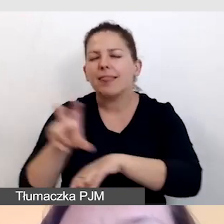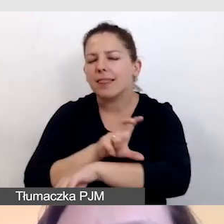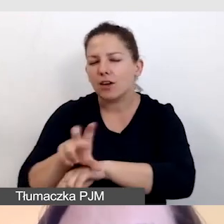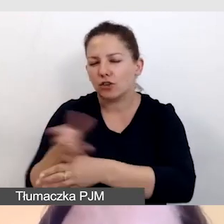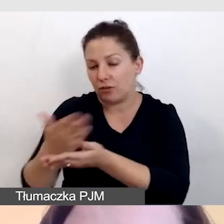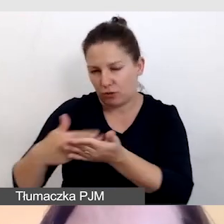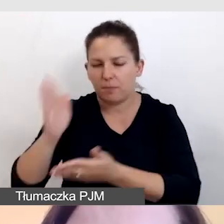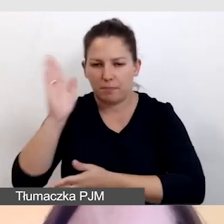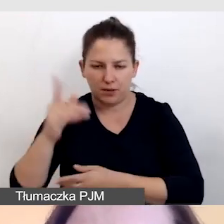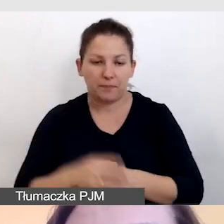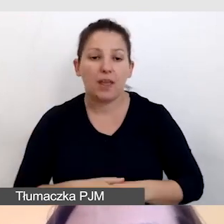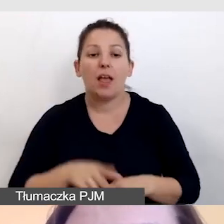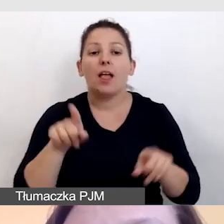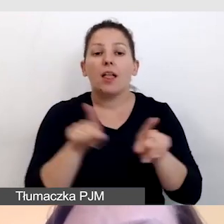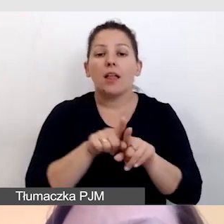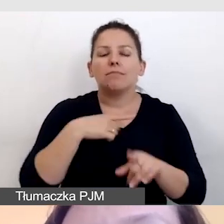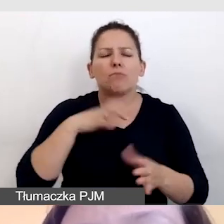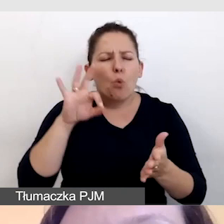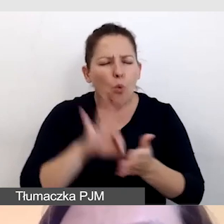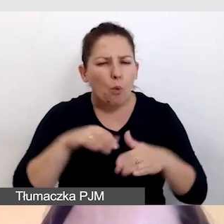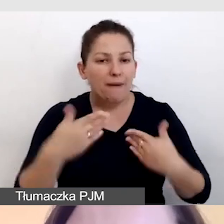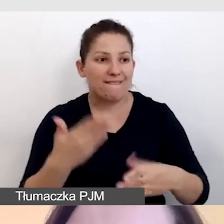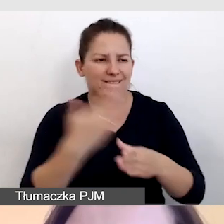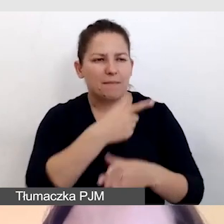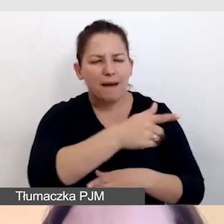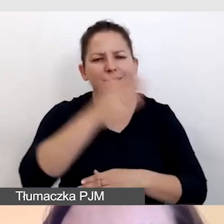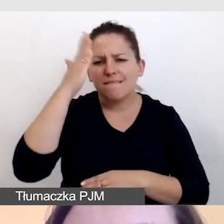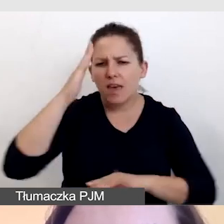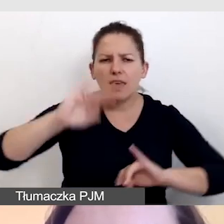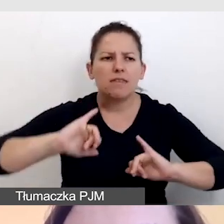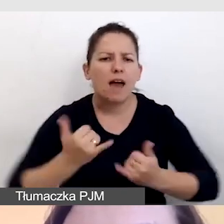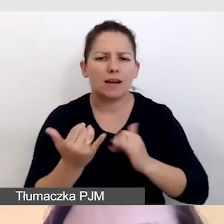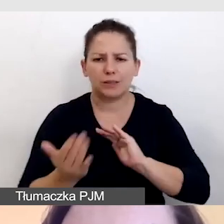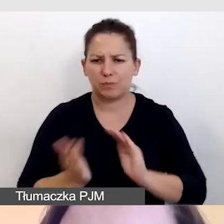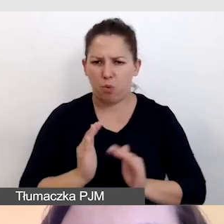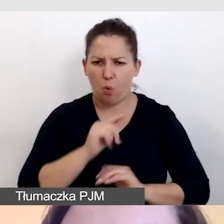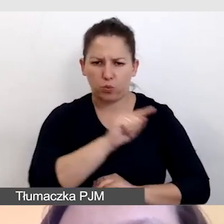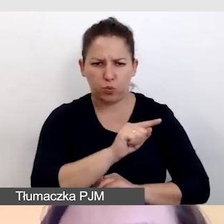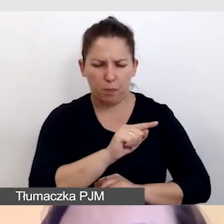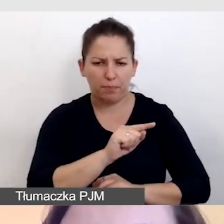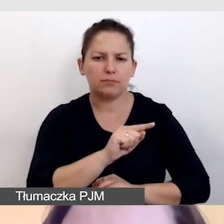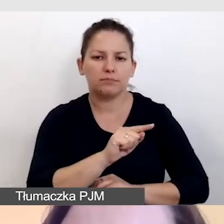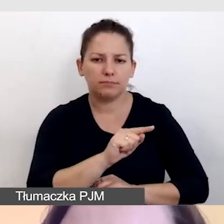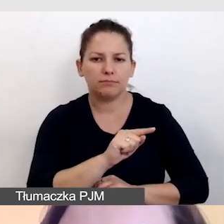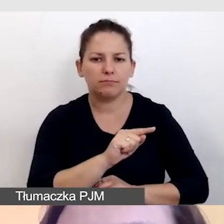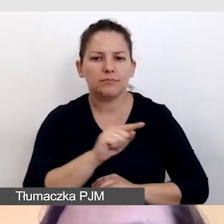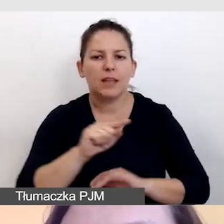Upewniamy się, że dostawca wie, w jakiś sposób zniwelować opóźnienie,